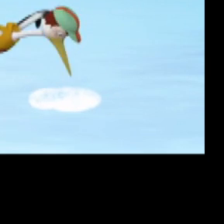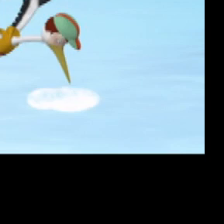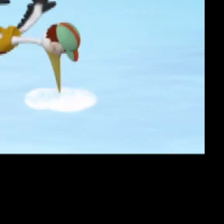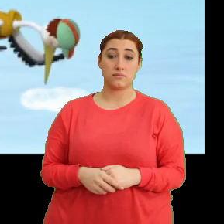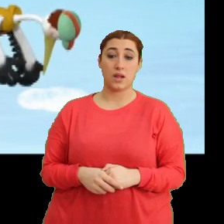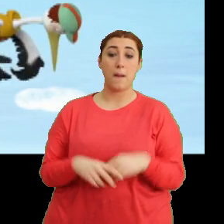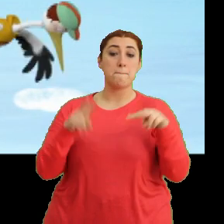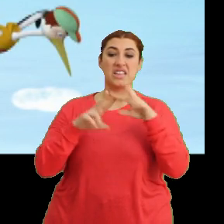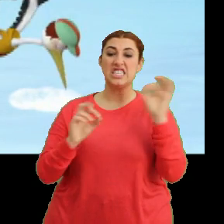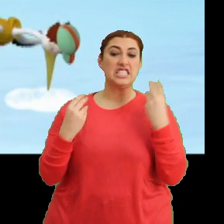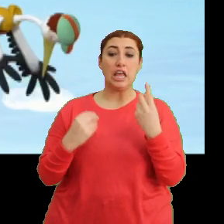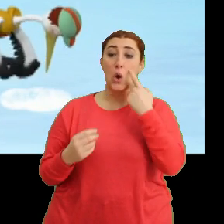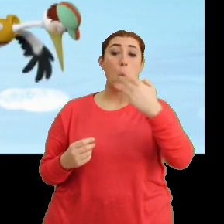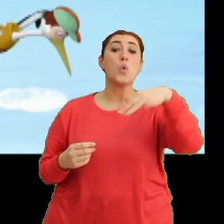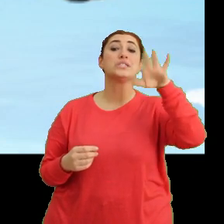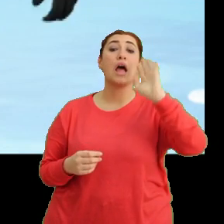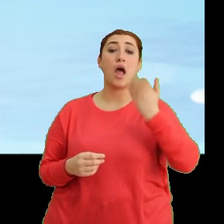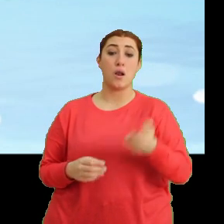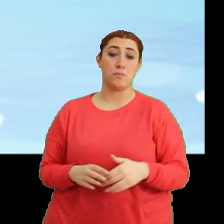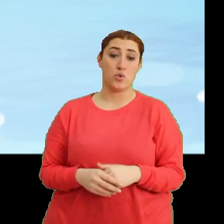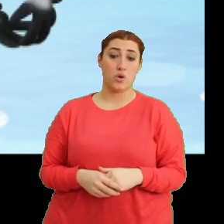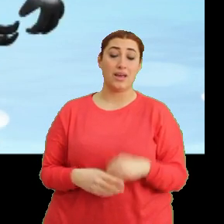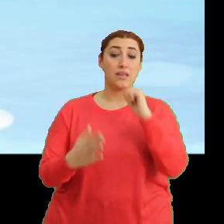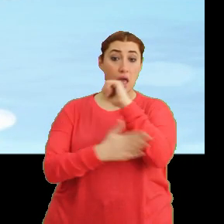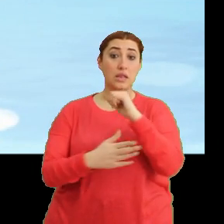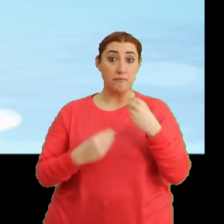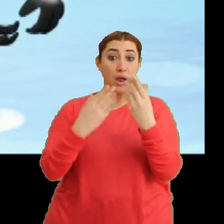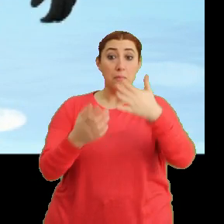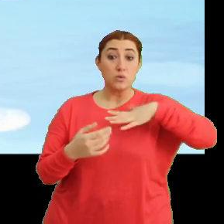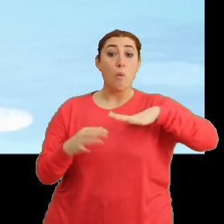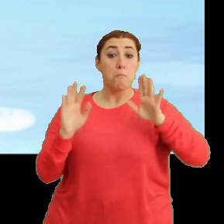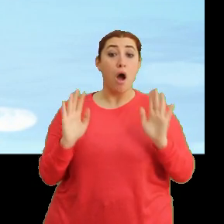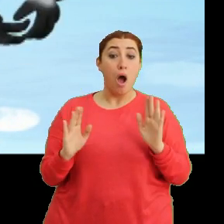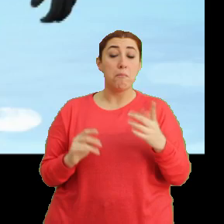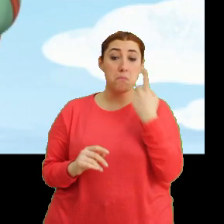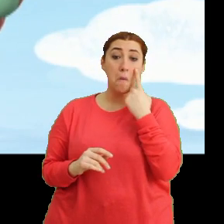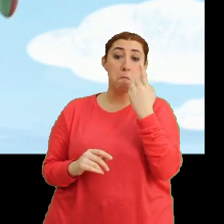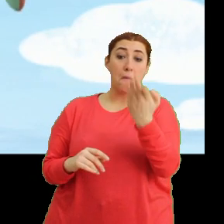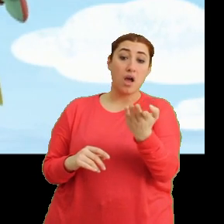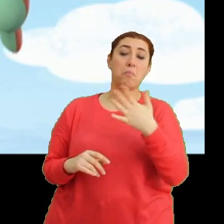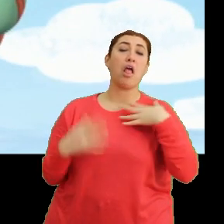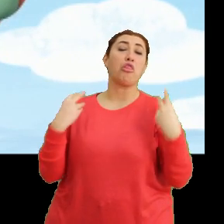Mantar, hiç iyi görünmüyor. Yardım etmek istedim ama... ...baksana, ben iyiyim diyor.